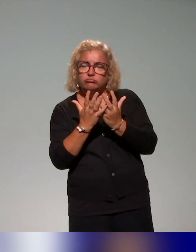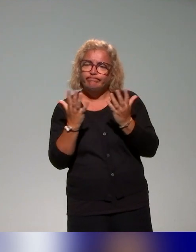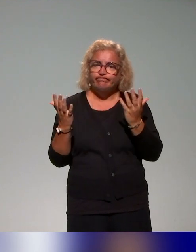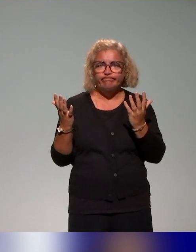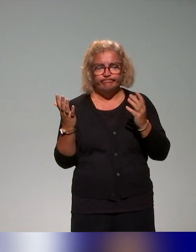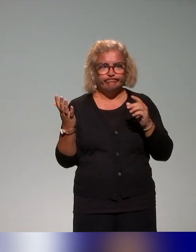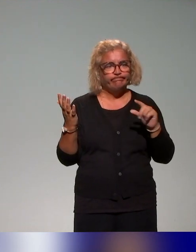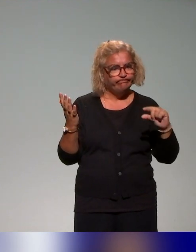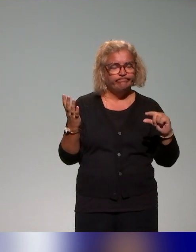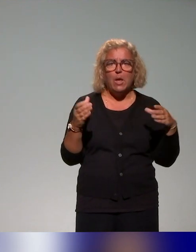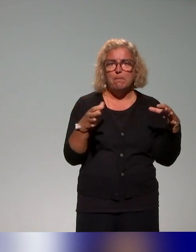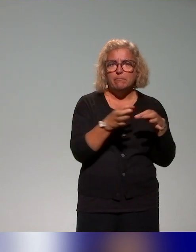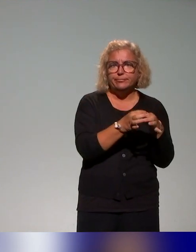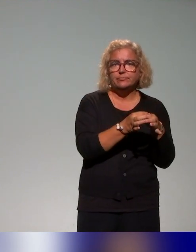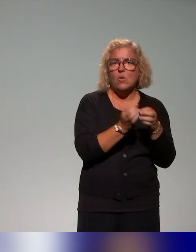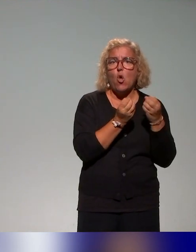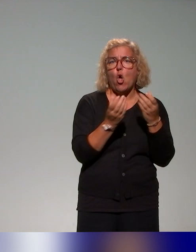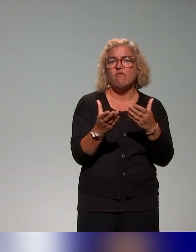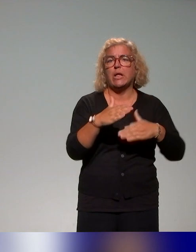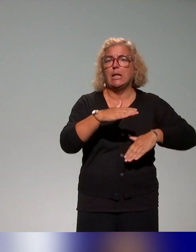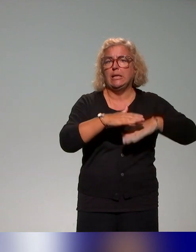En tout cas, l'offre reste limitée par la question d'approche inclusive,